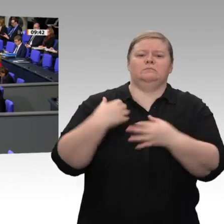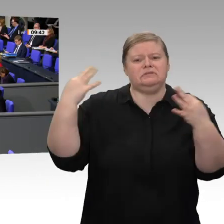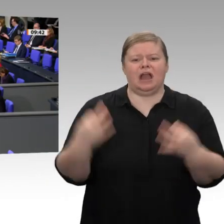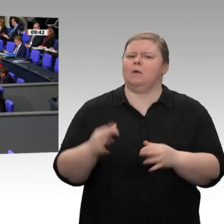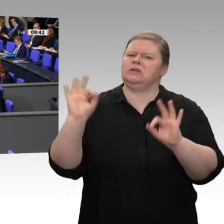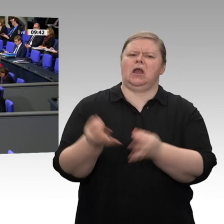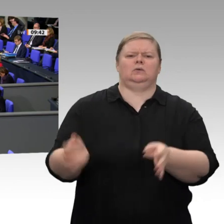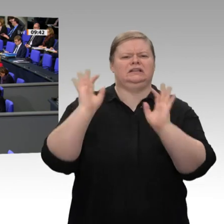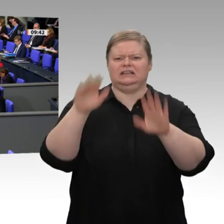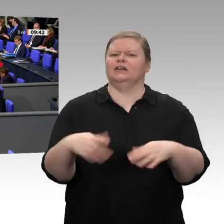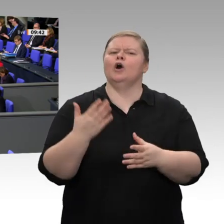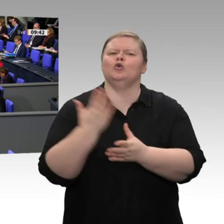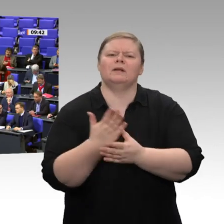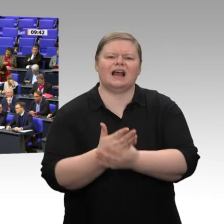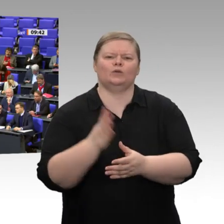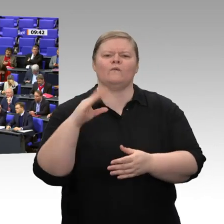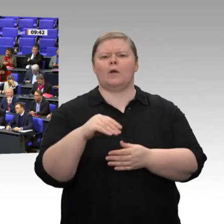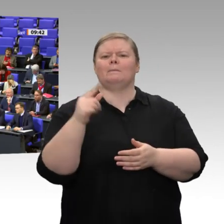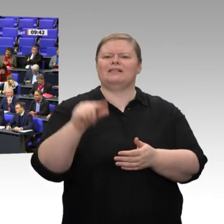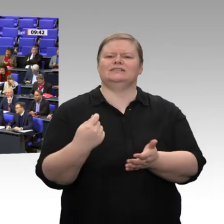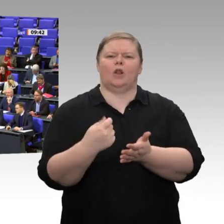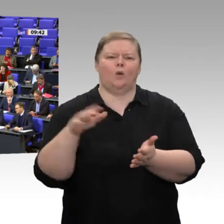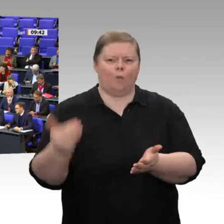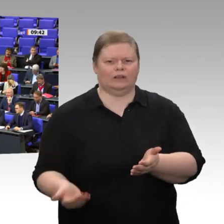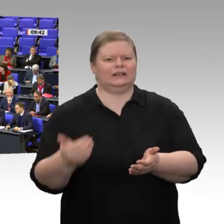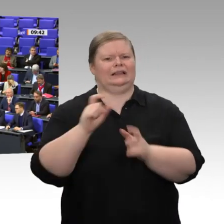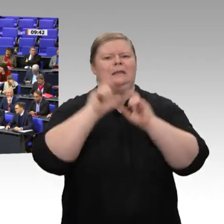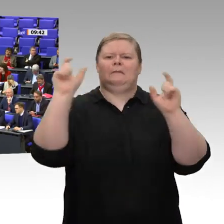Dann wären wir vielleicht einen Schritt weiter. Wofür wären Sie zuständig?